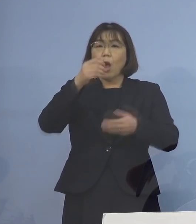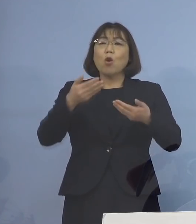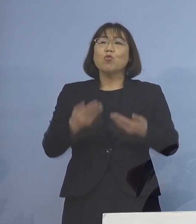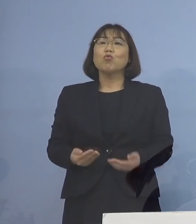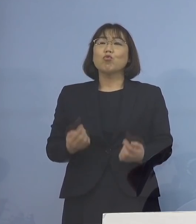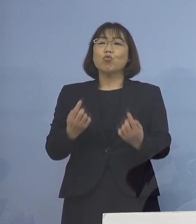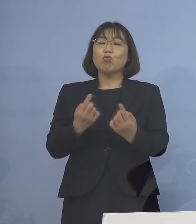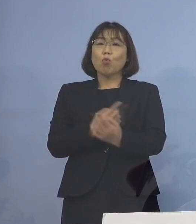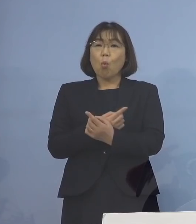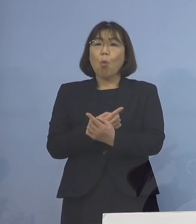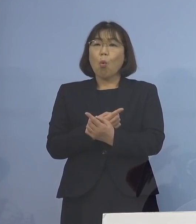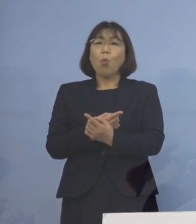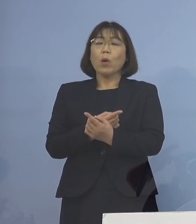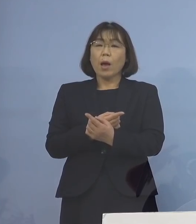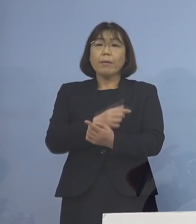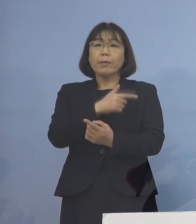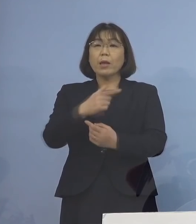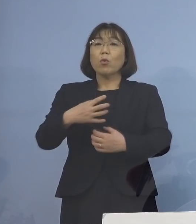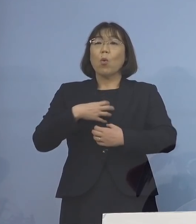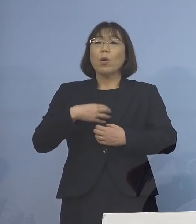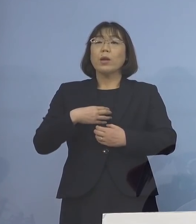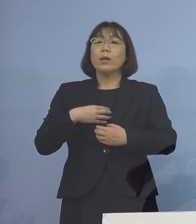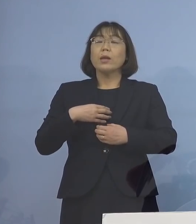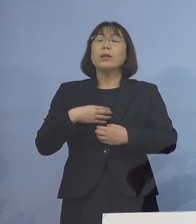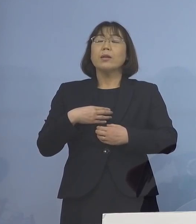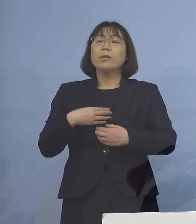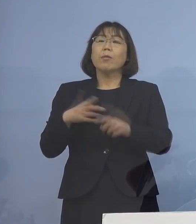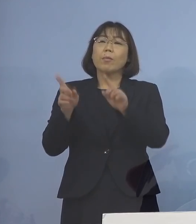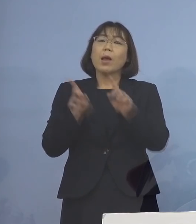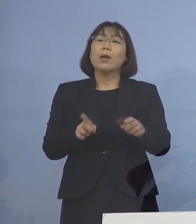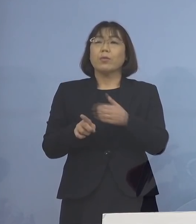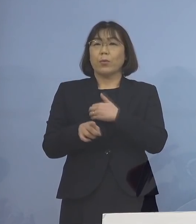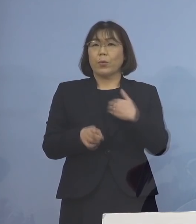軽減することができます ということで、こちら